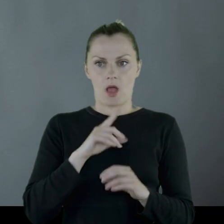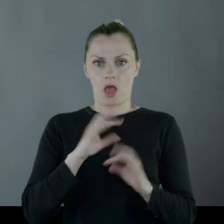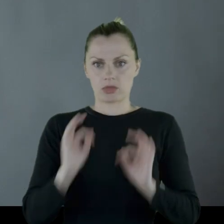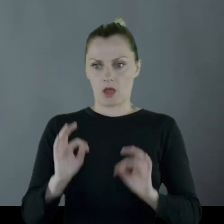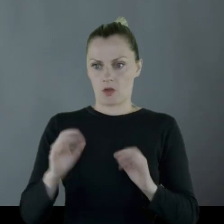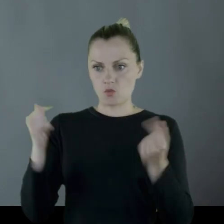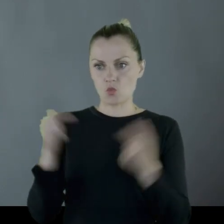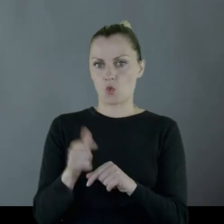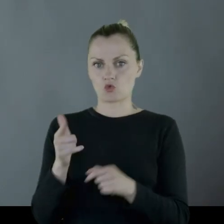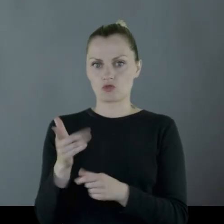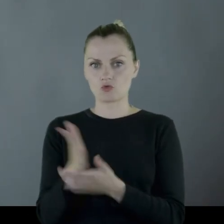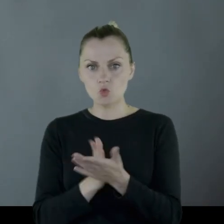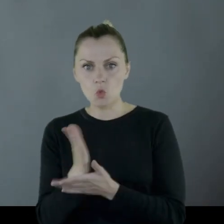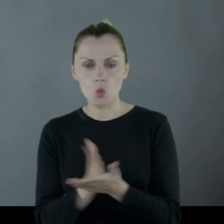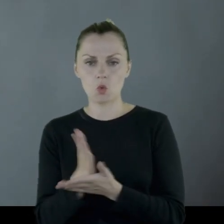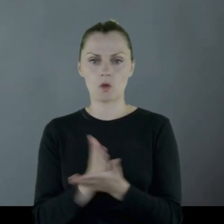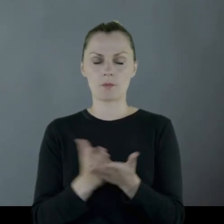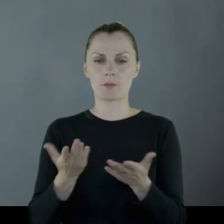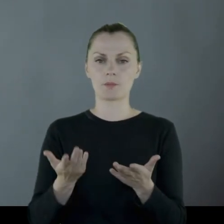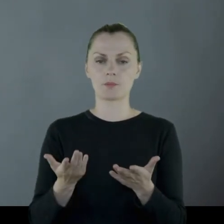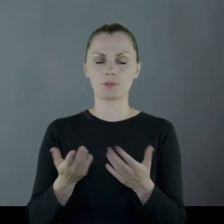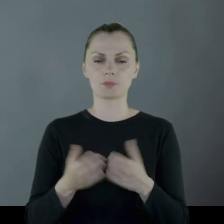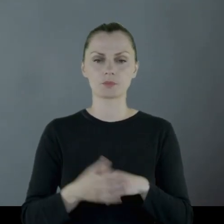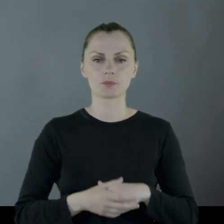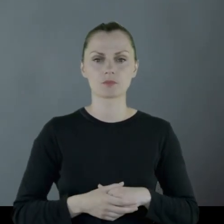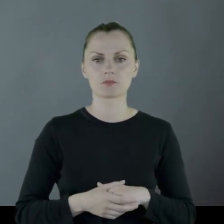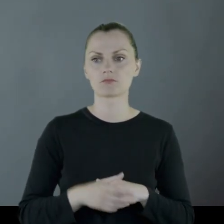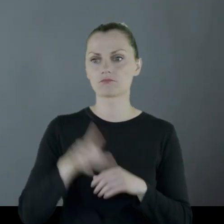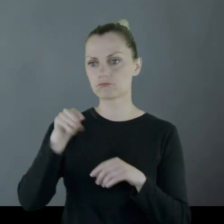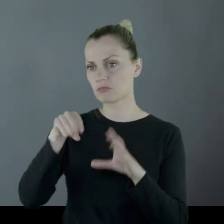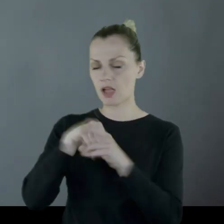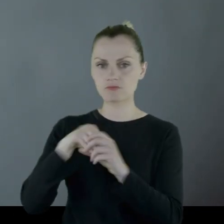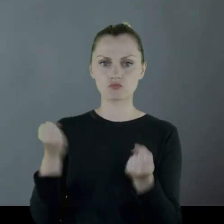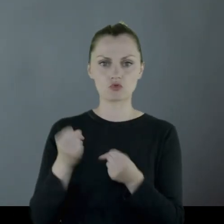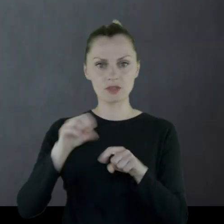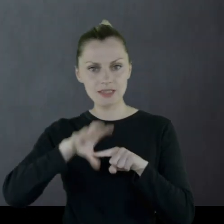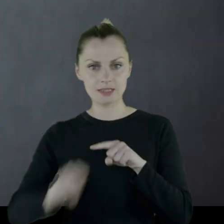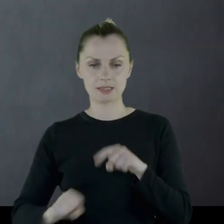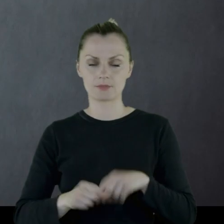a tu nagle musi pełnić służbę dosyć zdyscyplinowaną).